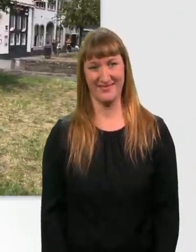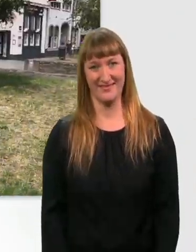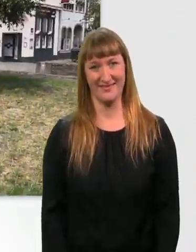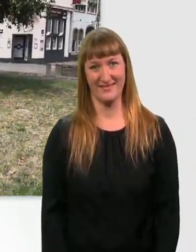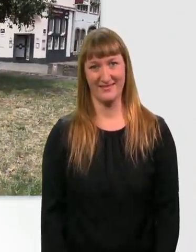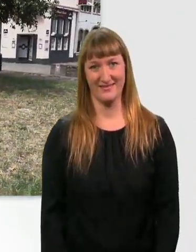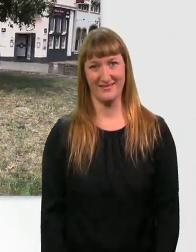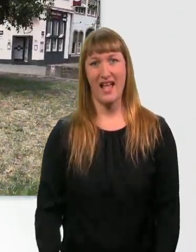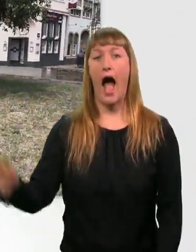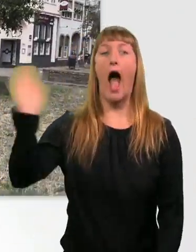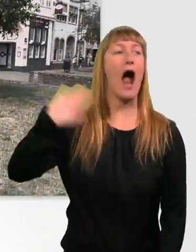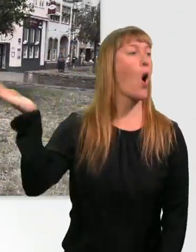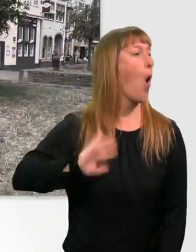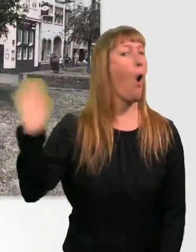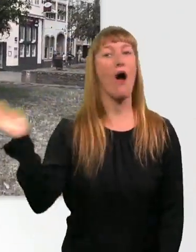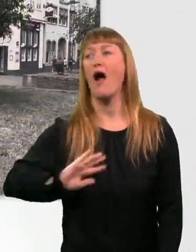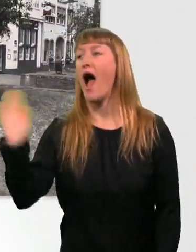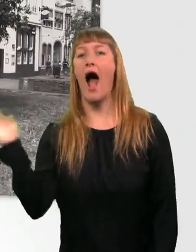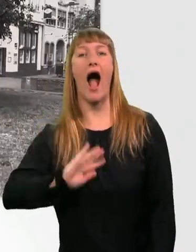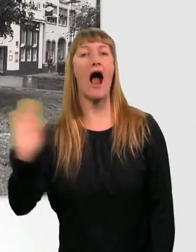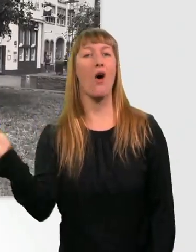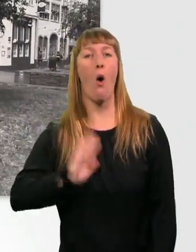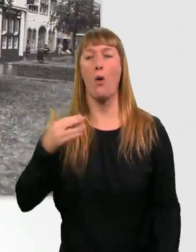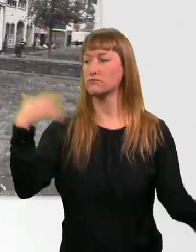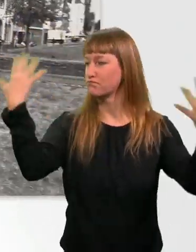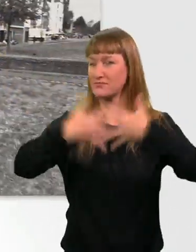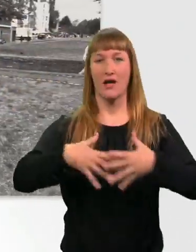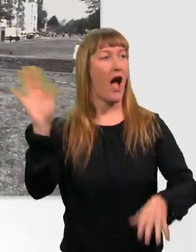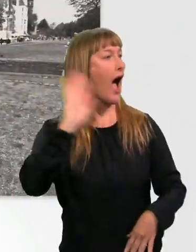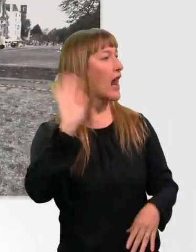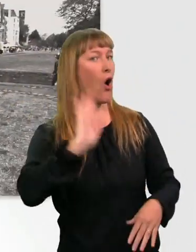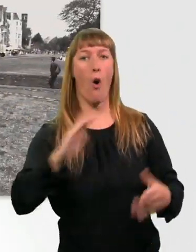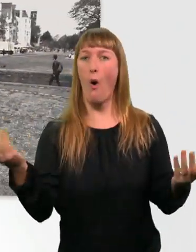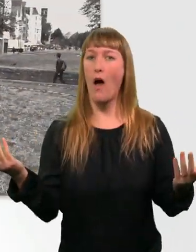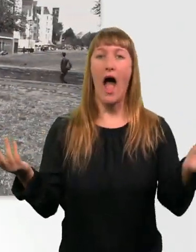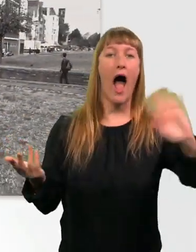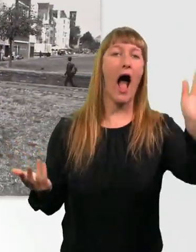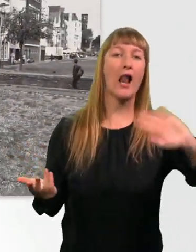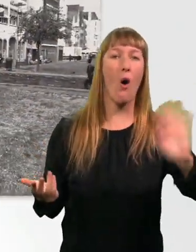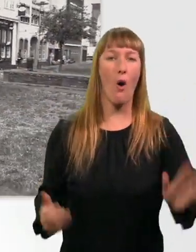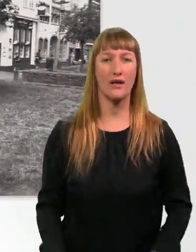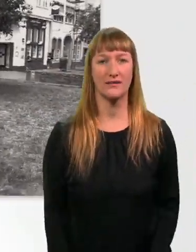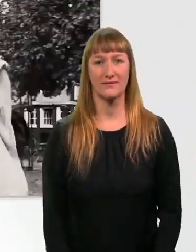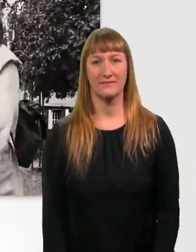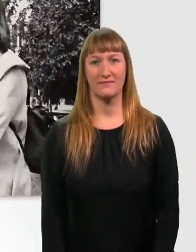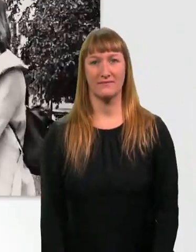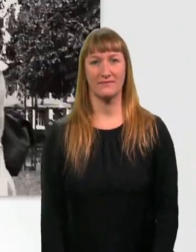Hallo?